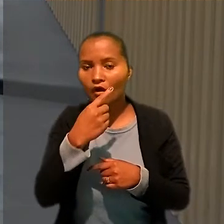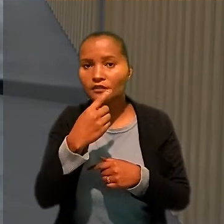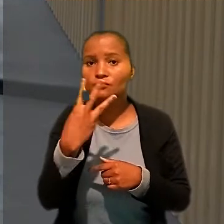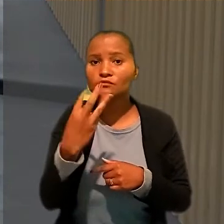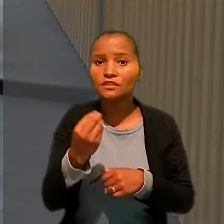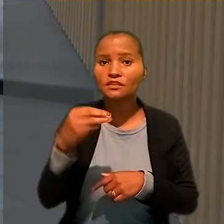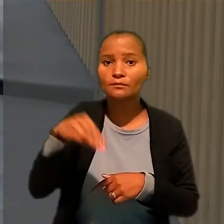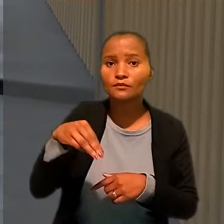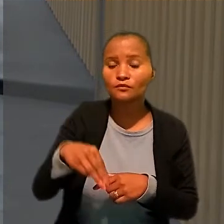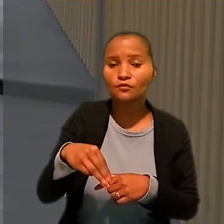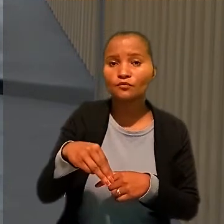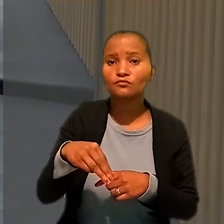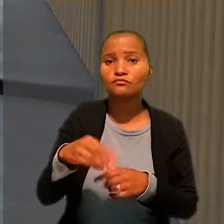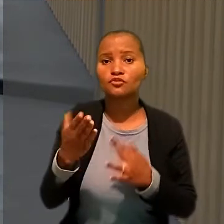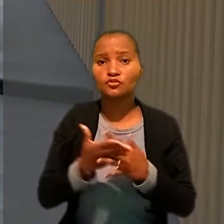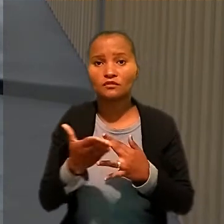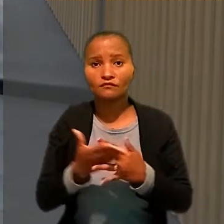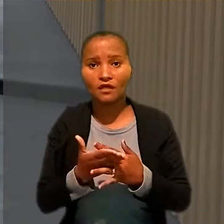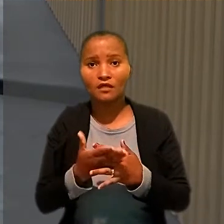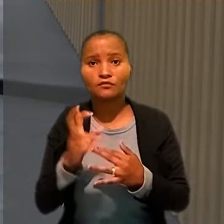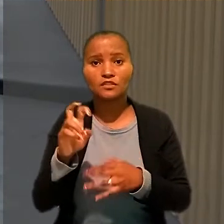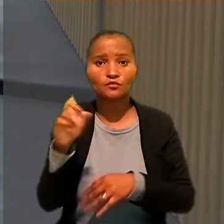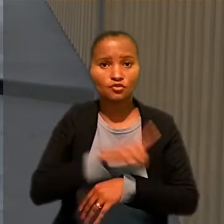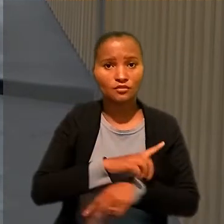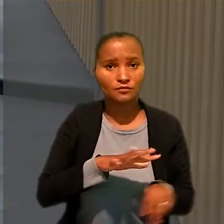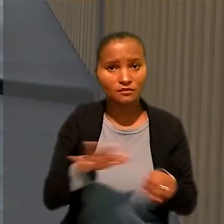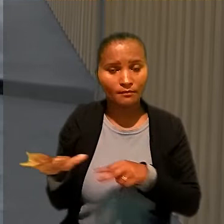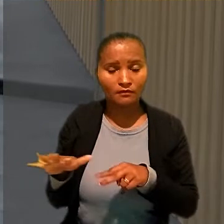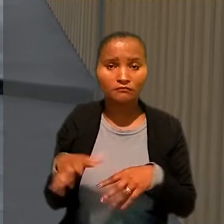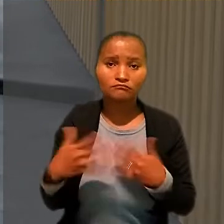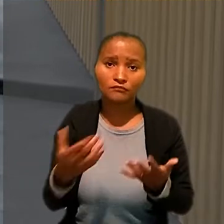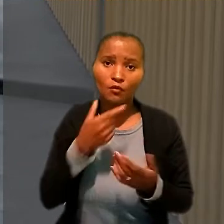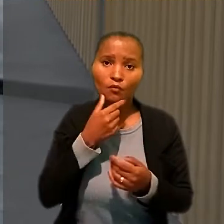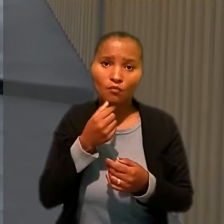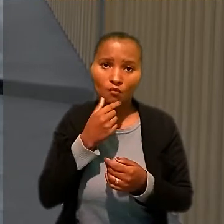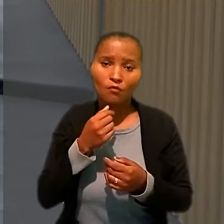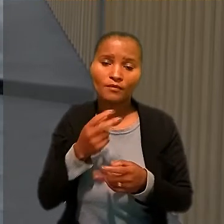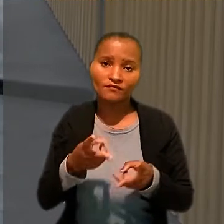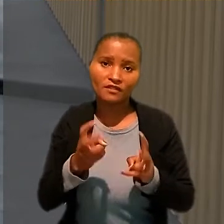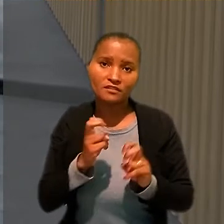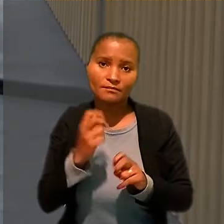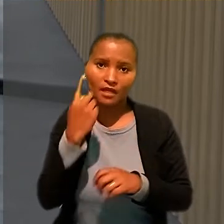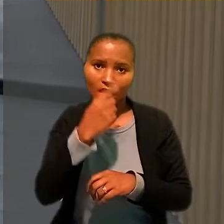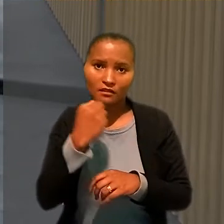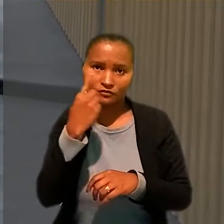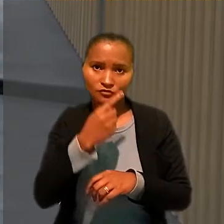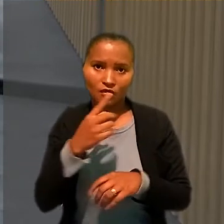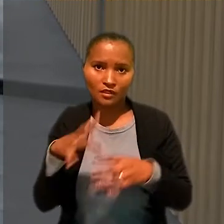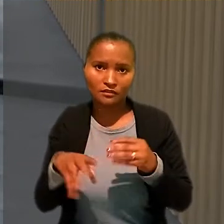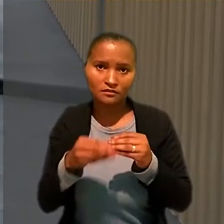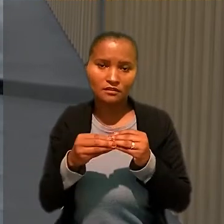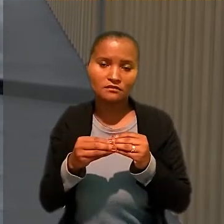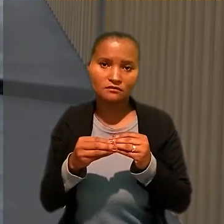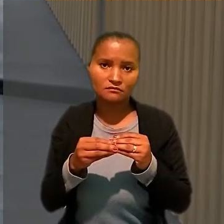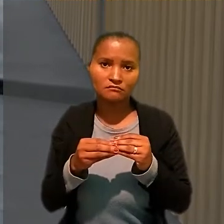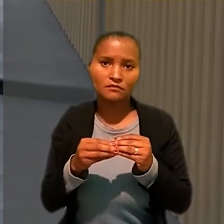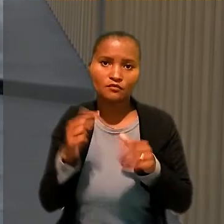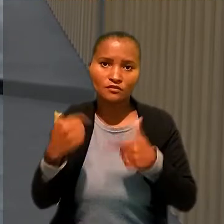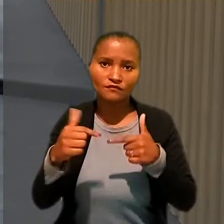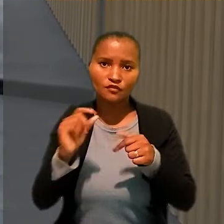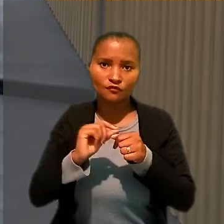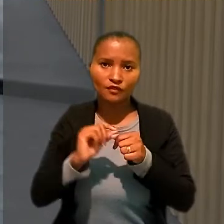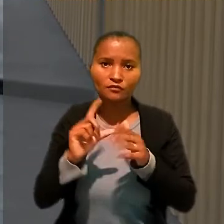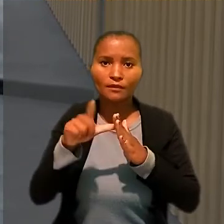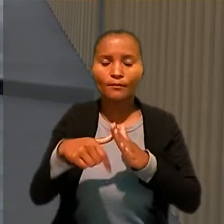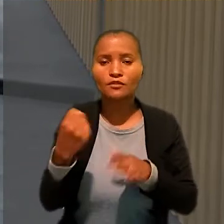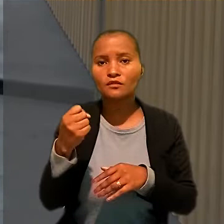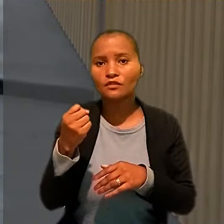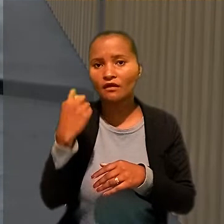Desse modo, o trabalhador vai receber as horas extras pelo serviço prestado depois da oitava hora diária, com o respectivo adicional noturno.